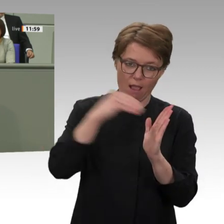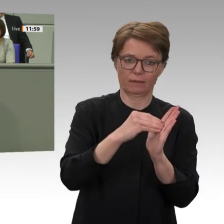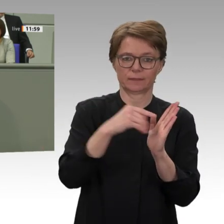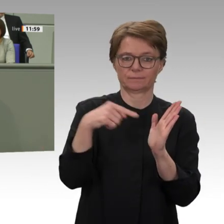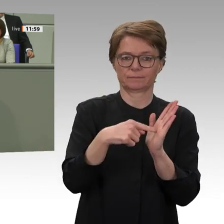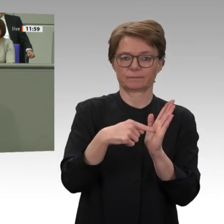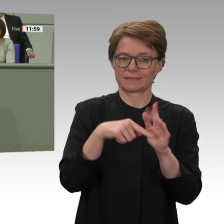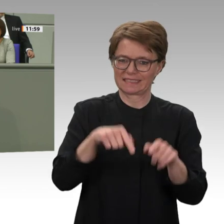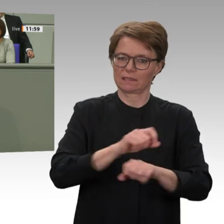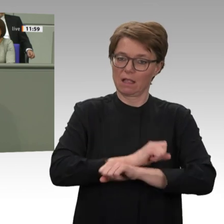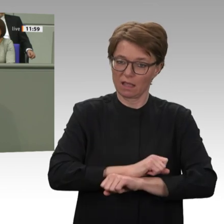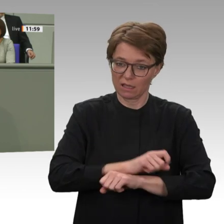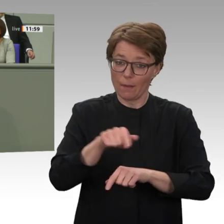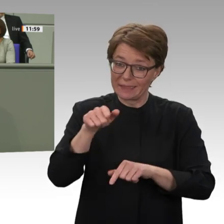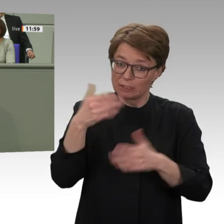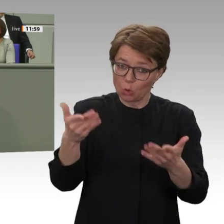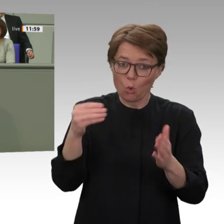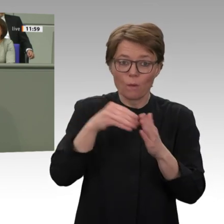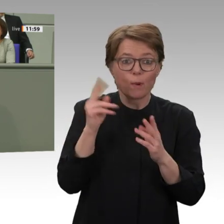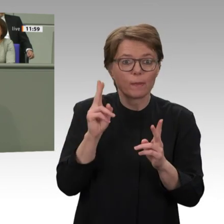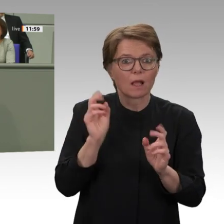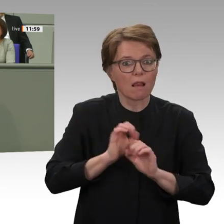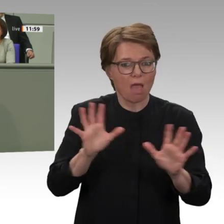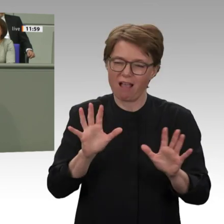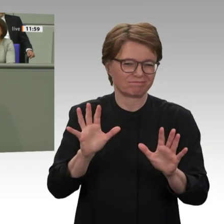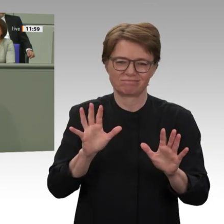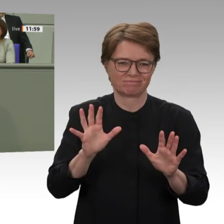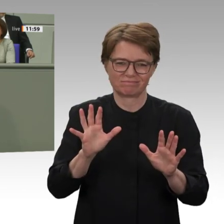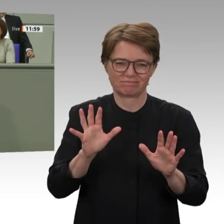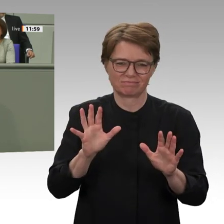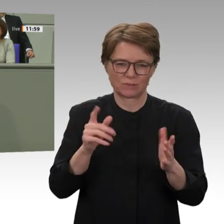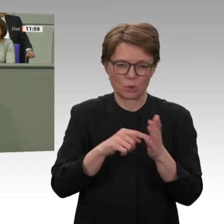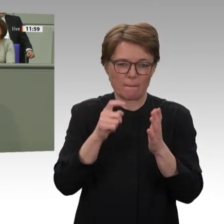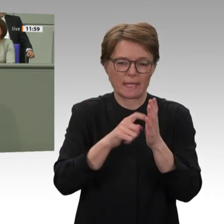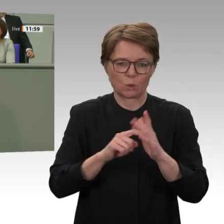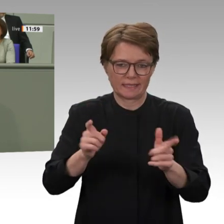das Land befindet, ist es aber unabdingbar und zentral, wenn wir sicherstellen wollen,